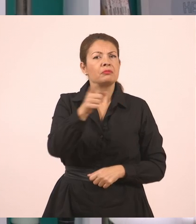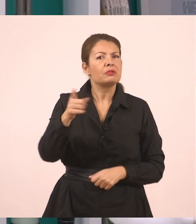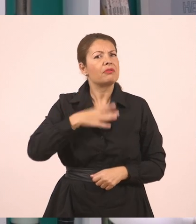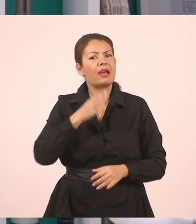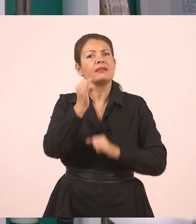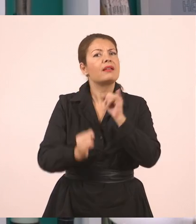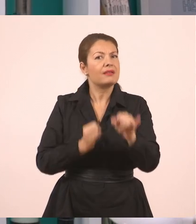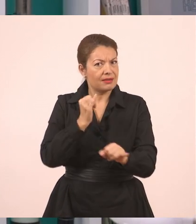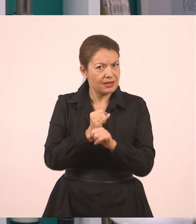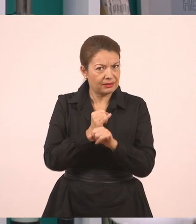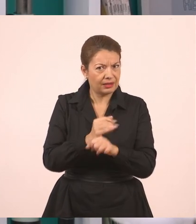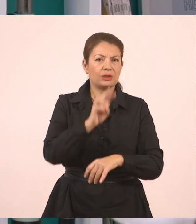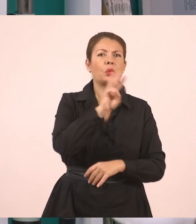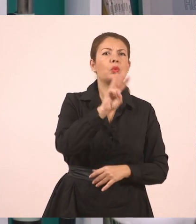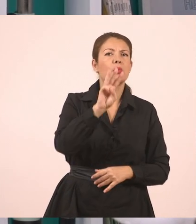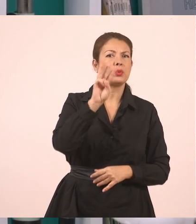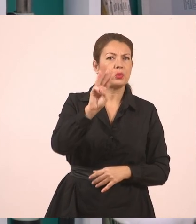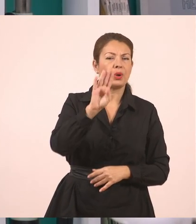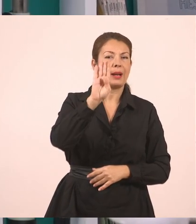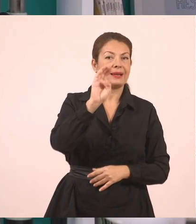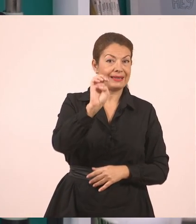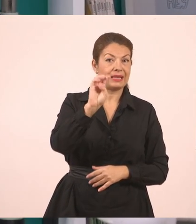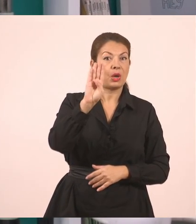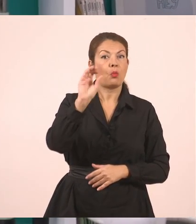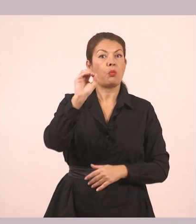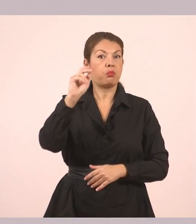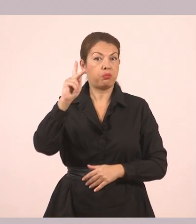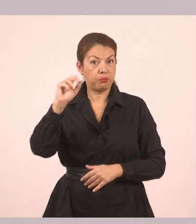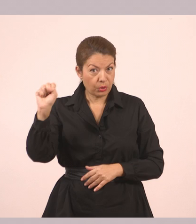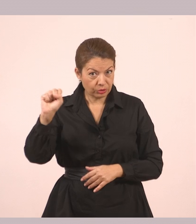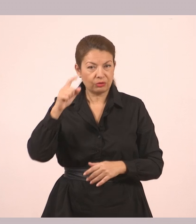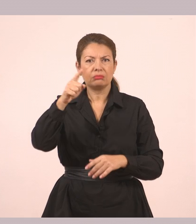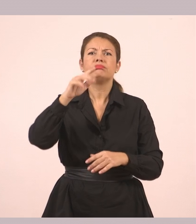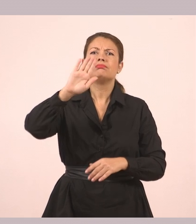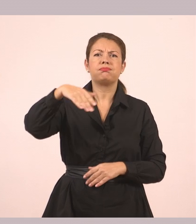μπορείτε να μπείτε στο e-books να βρείτε το αντίστοιχο κεφάλαιο στα σχολικά βιβλία.